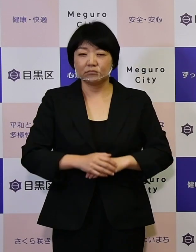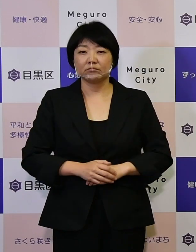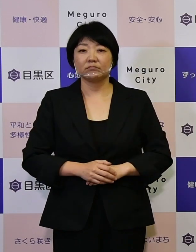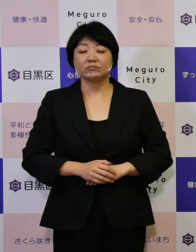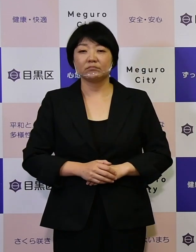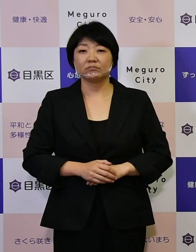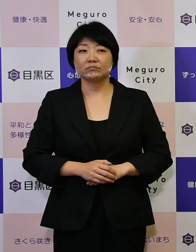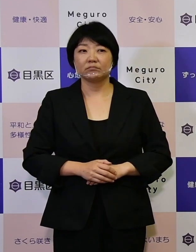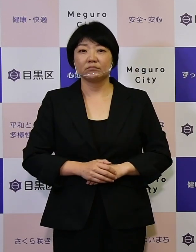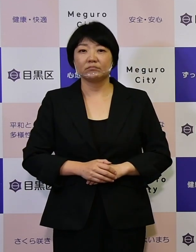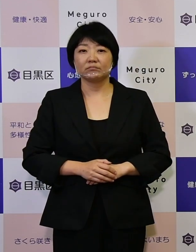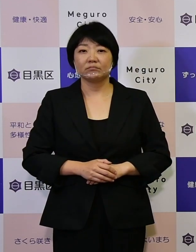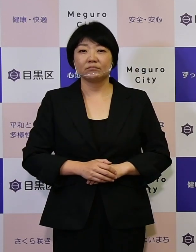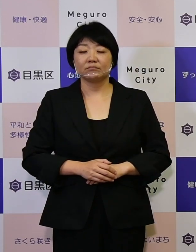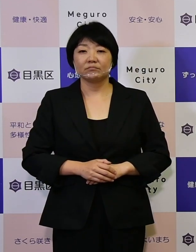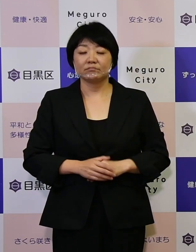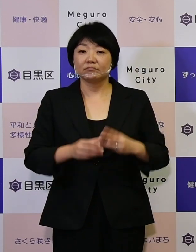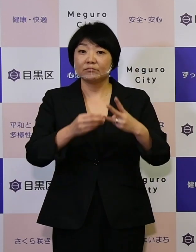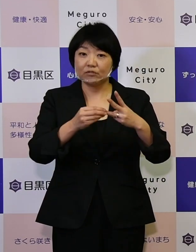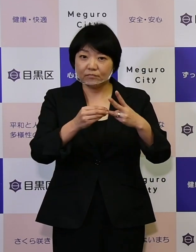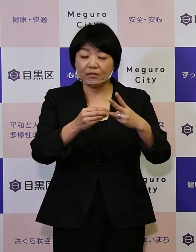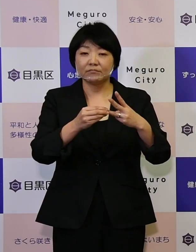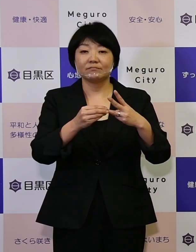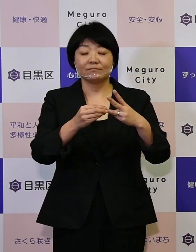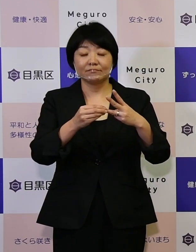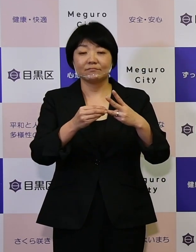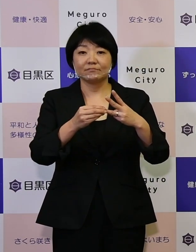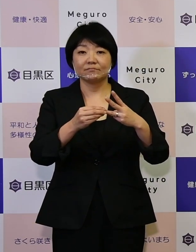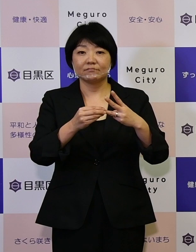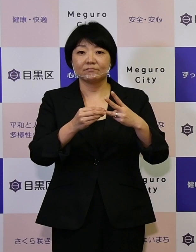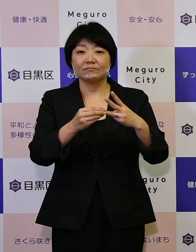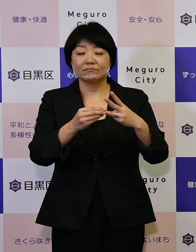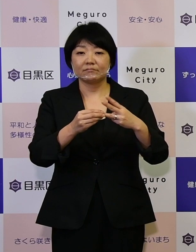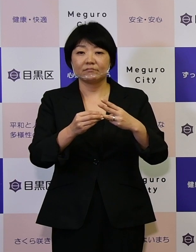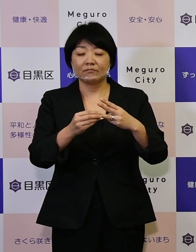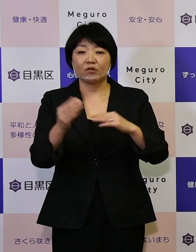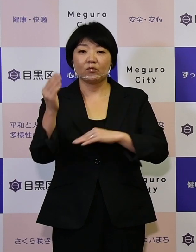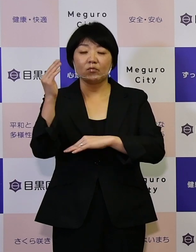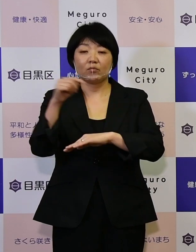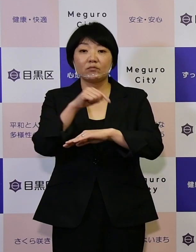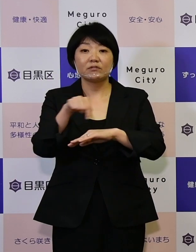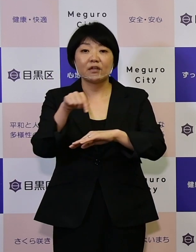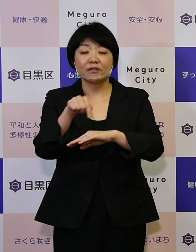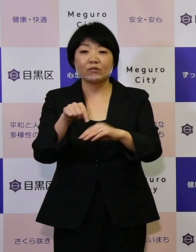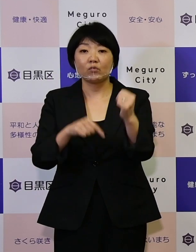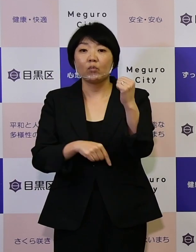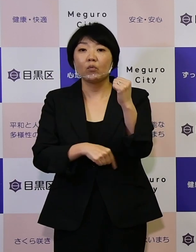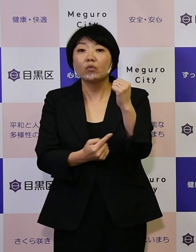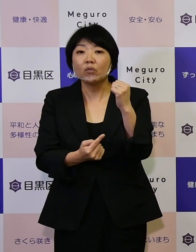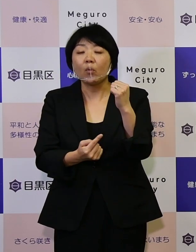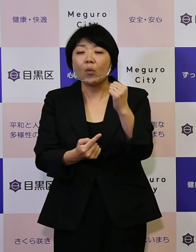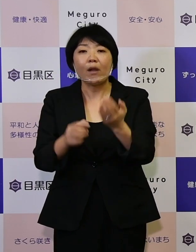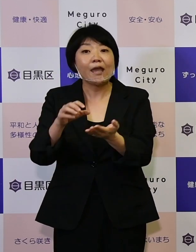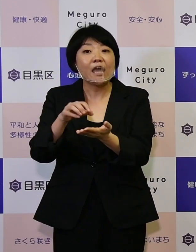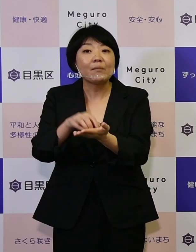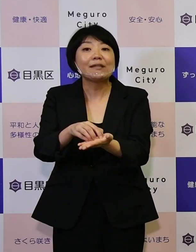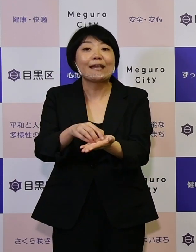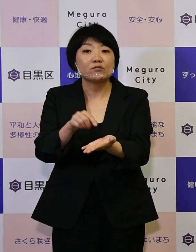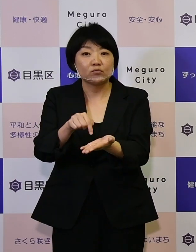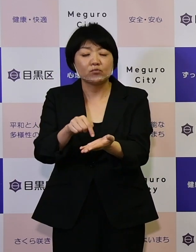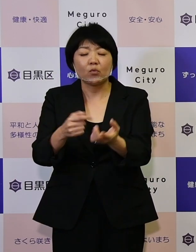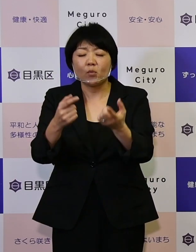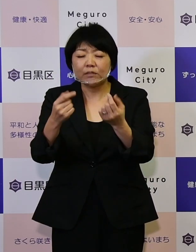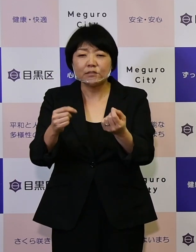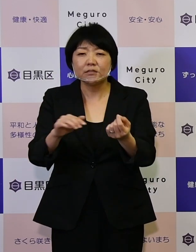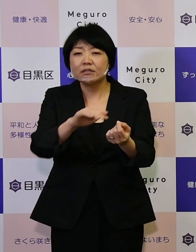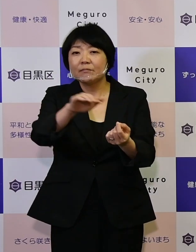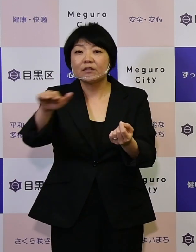また3つ目には、この政策の 根拠エビデンスをしっかりと区民の皆さんに